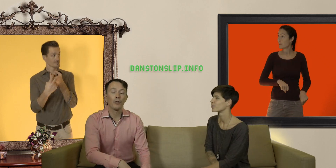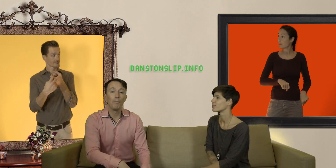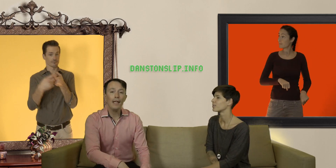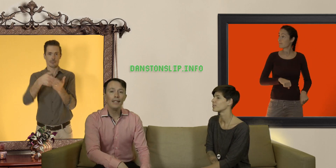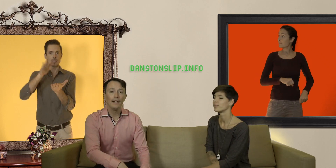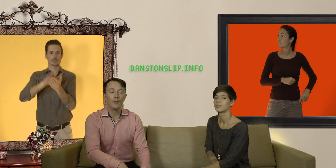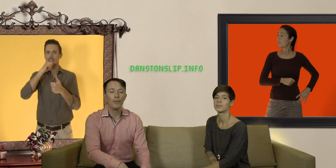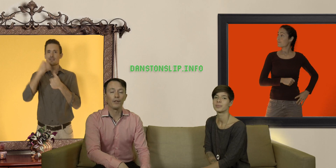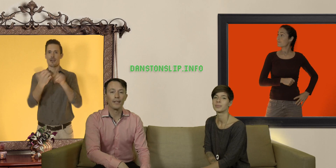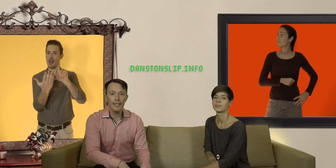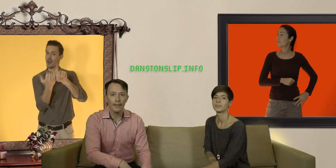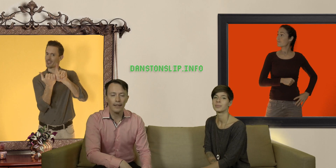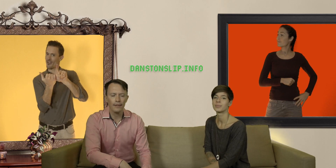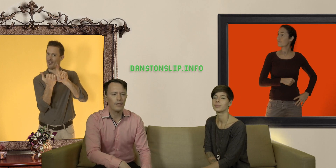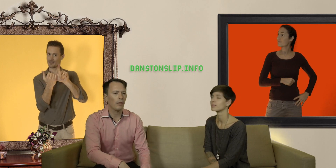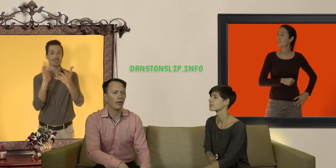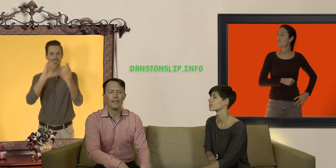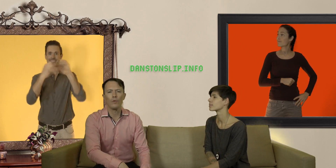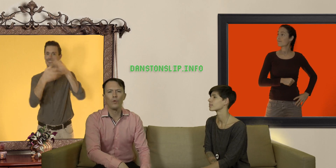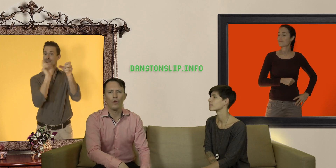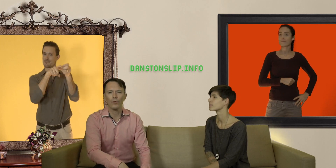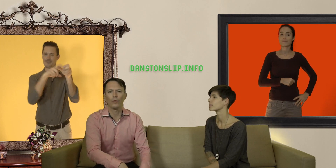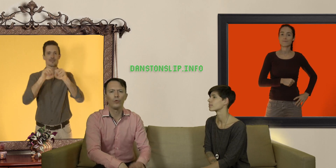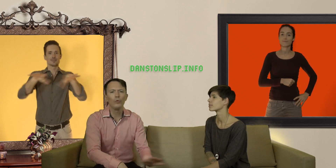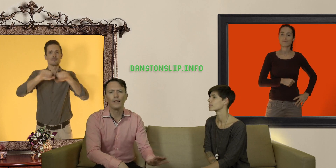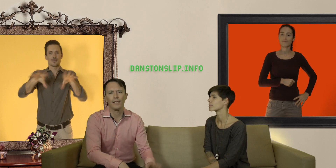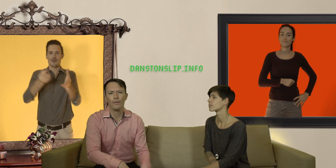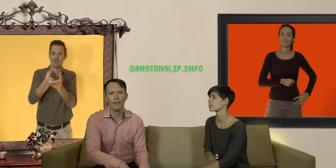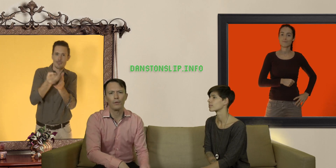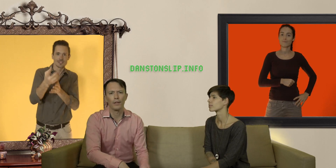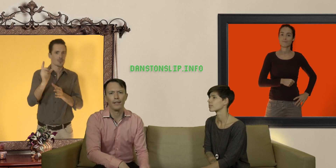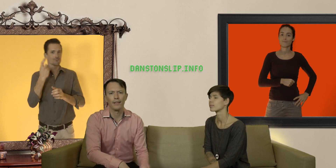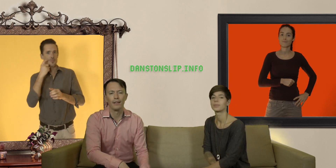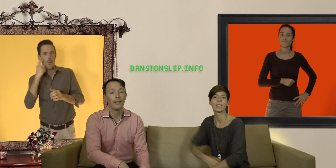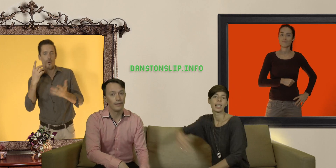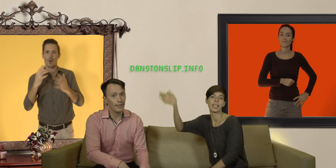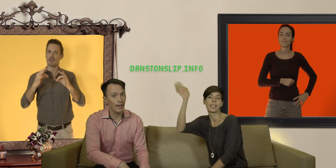sur notre mailing list depuis notre site internet histoire de rester au courant sur toutes les activités qu'on organise